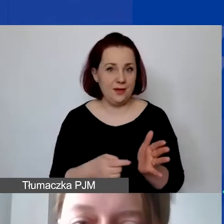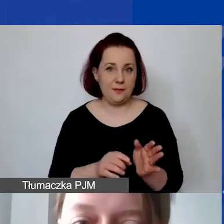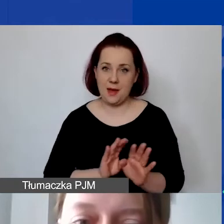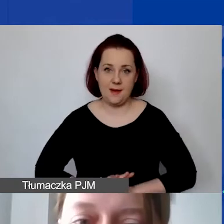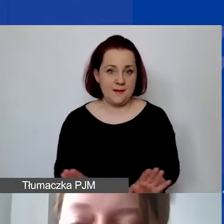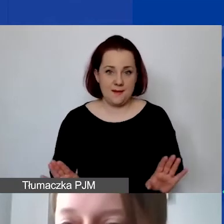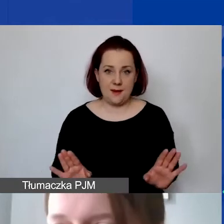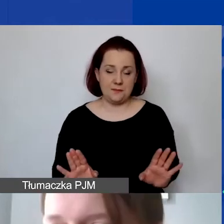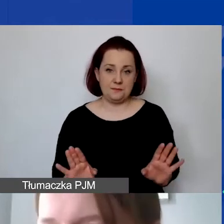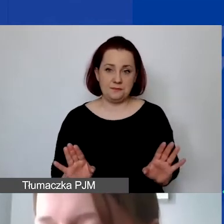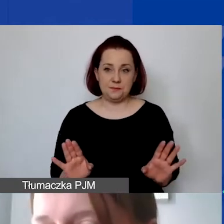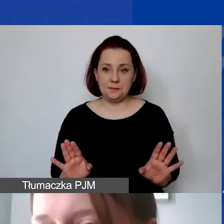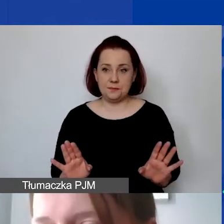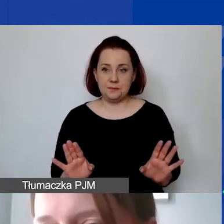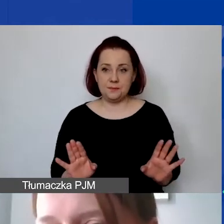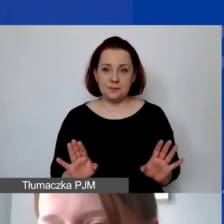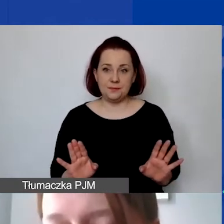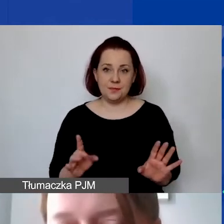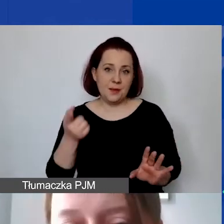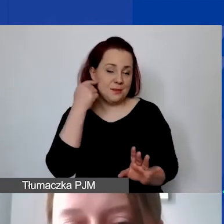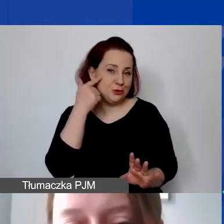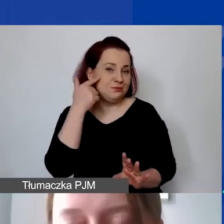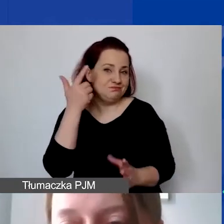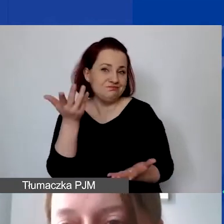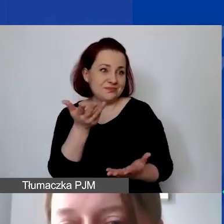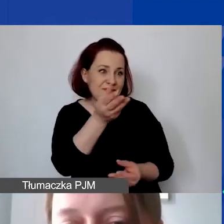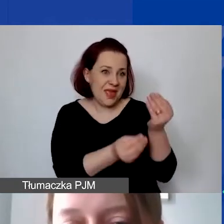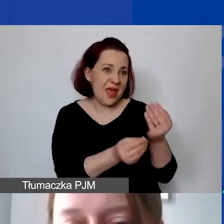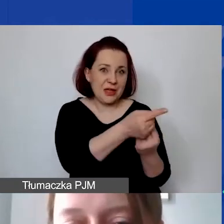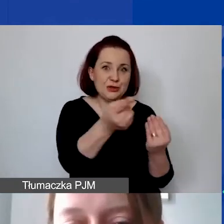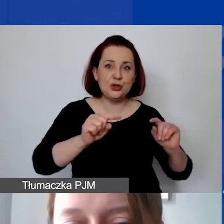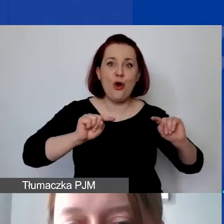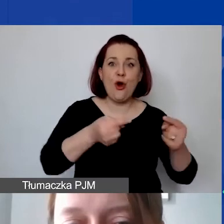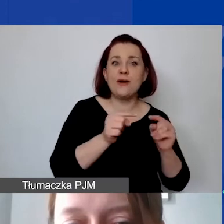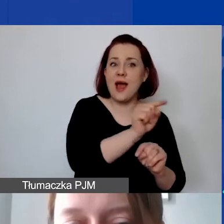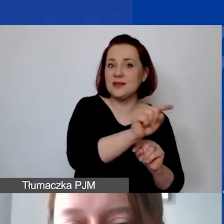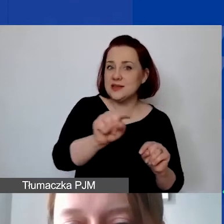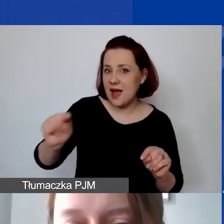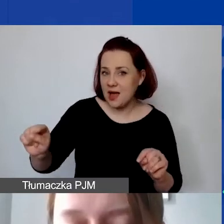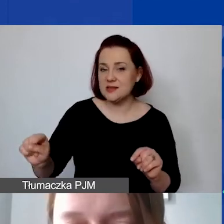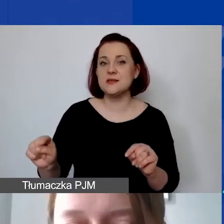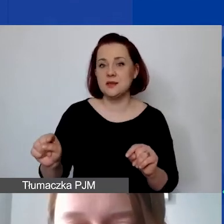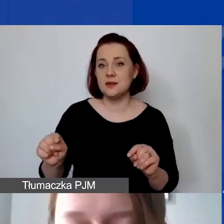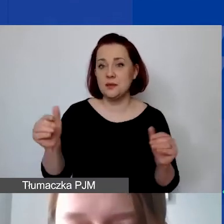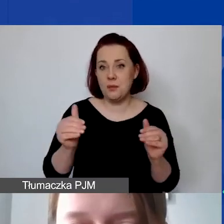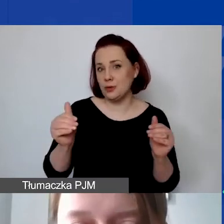Myślę, że większość organizacji może z tego z pewnością skorzystać.